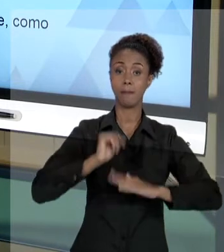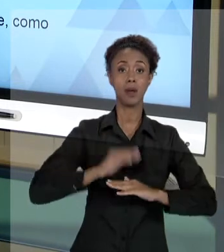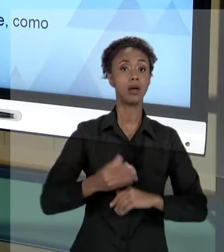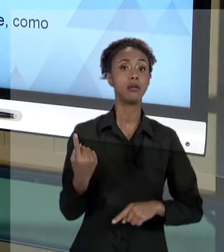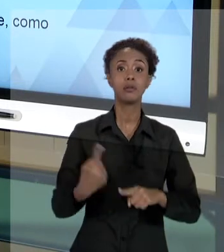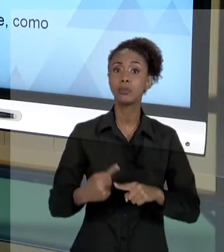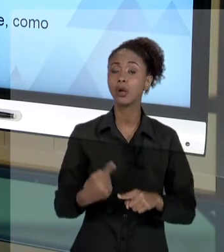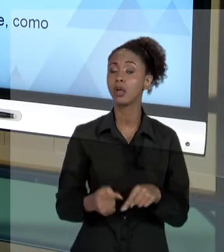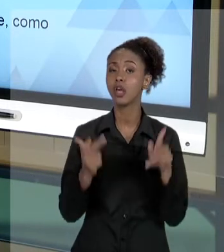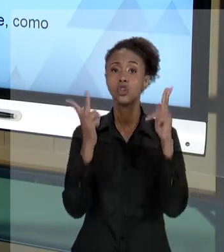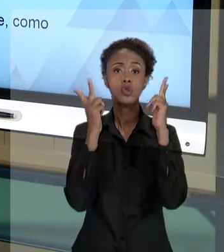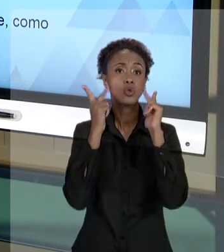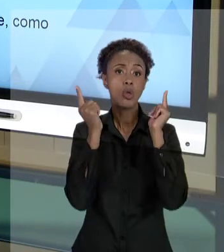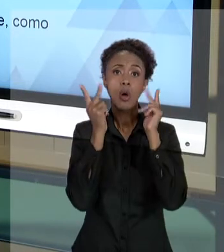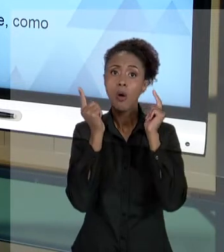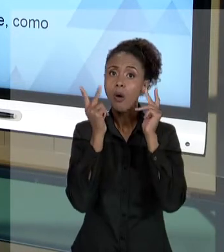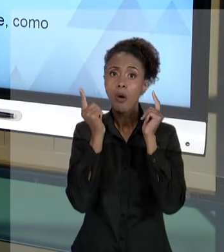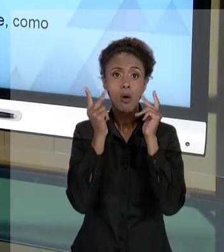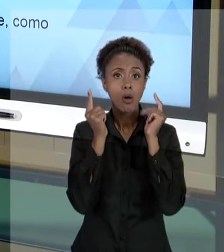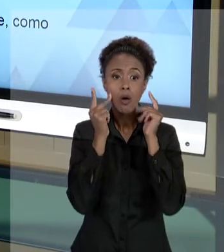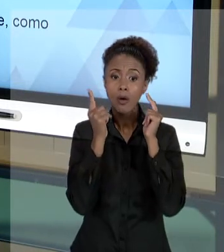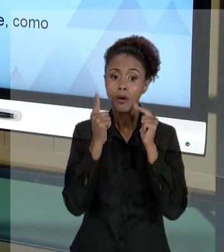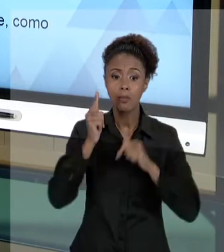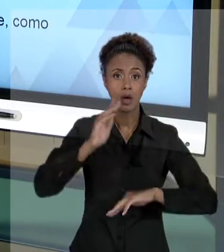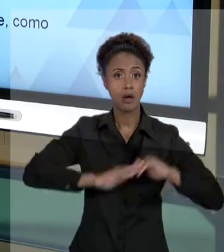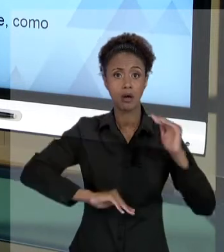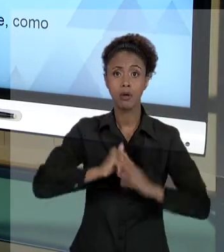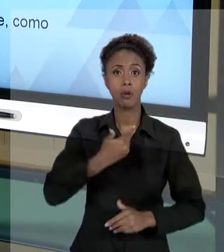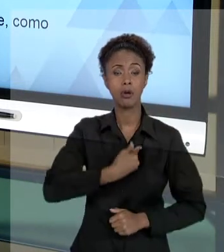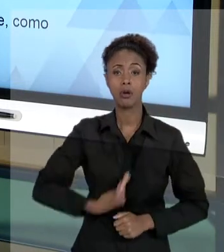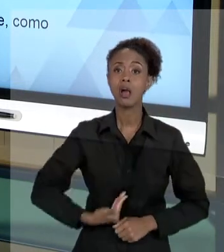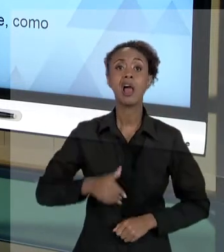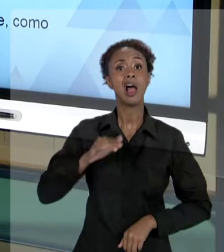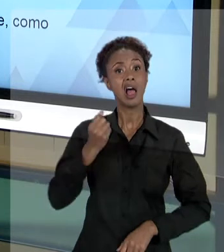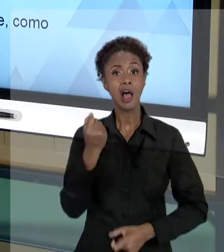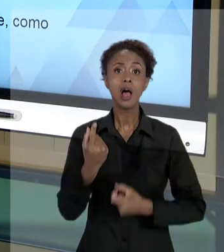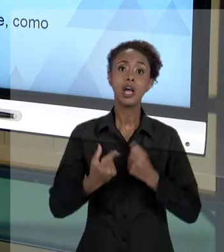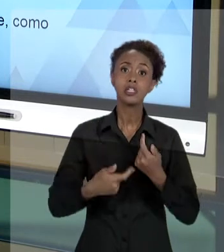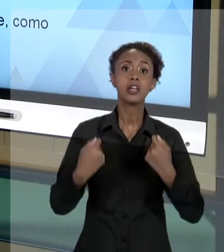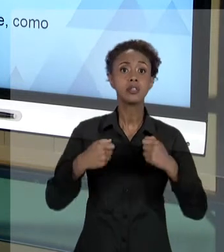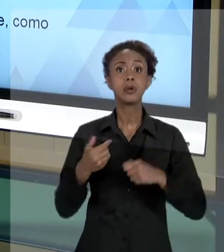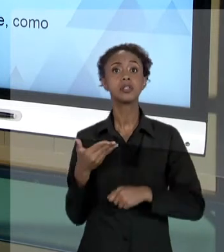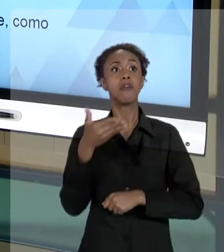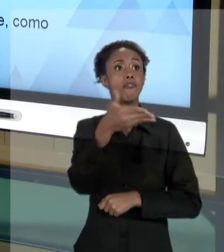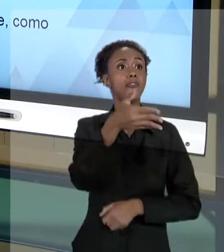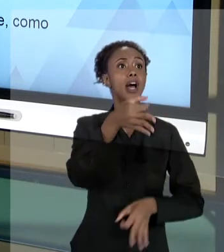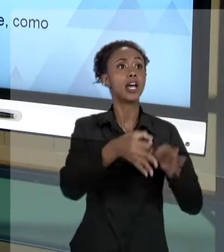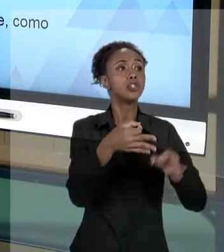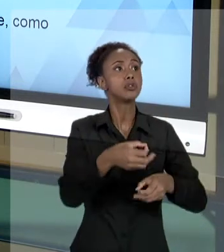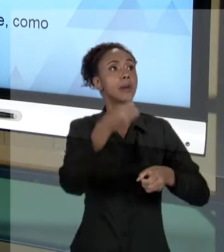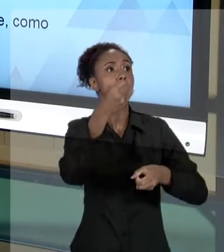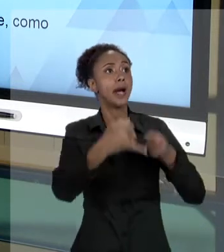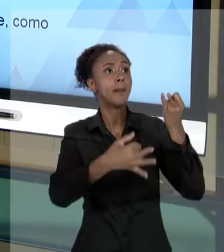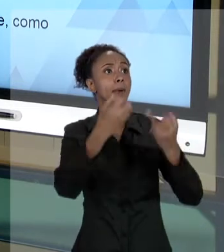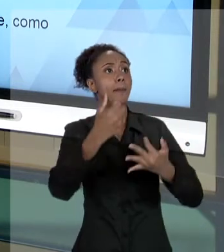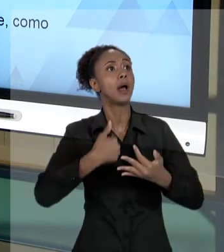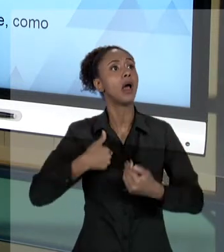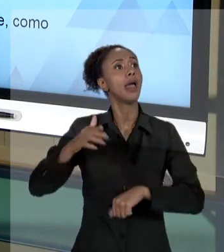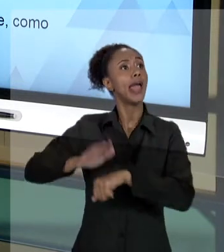ATIVIDADE PÚBLICA QUE, EVENTUALMENTE, VOCÊ TENHA QUE IR ATÉ A JUSTIÇA PRESTAR ESCLARECIMENTOS DE ALGUMA CONDUTA QUE VOCÊ TENHA EXECUTADO. PORQUE